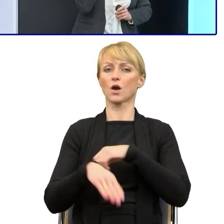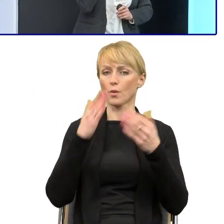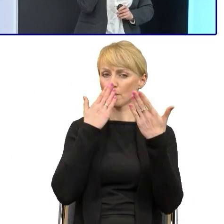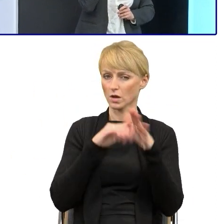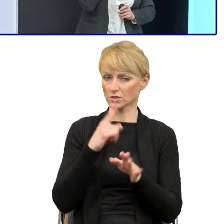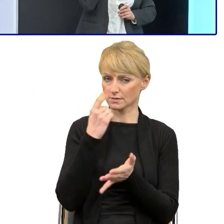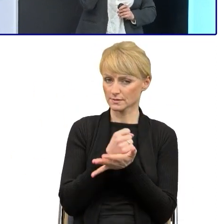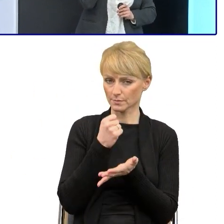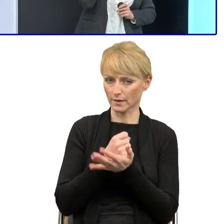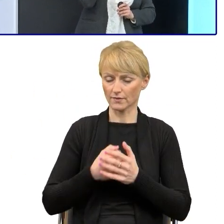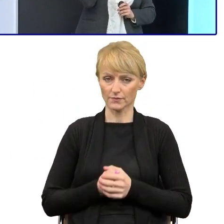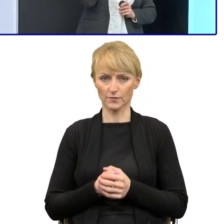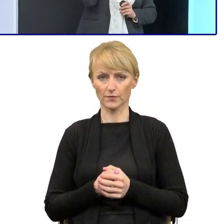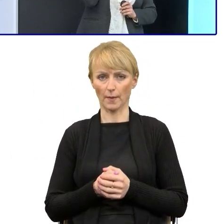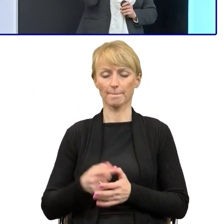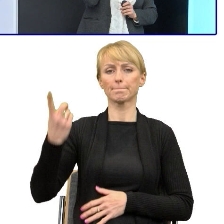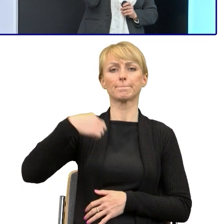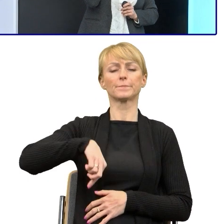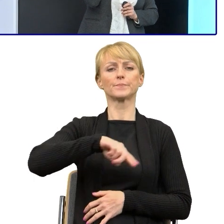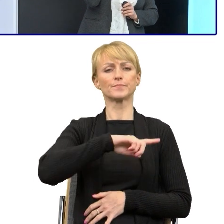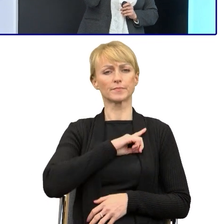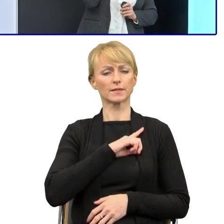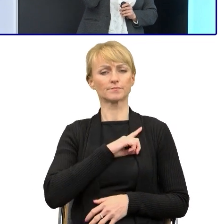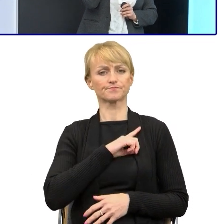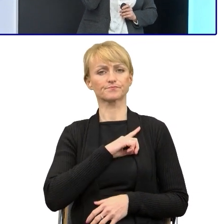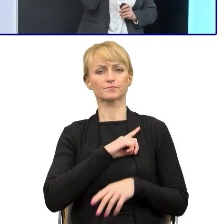To rzeczywiście spotkaliśmy się tutaj z zarzutem ze strony prawników,